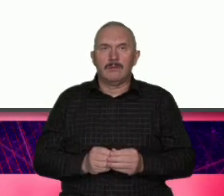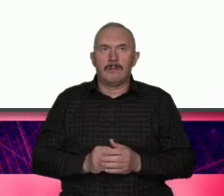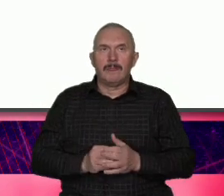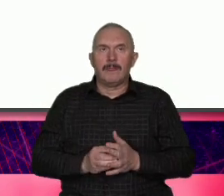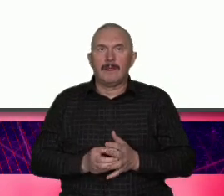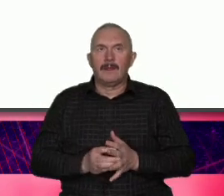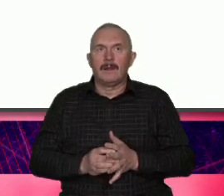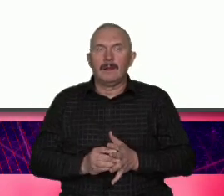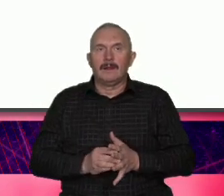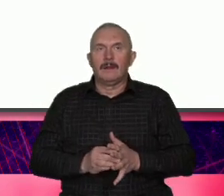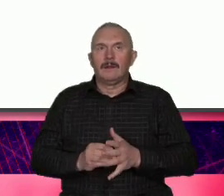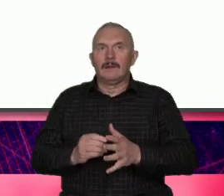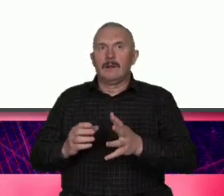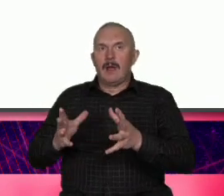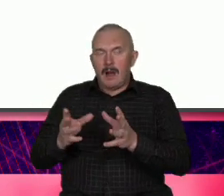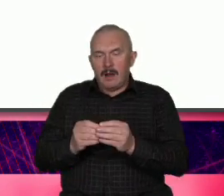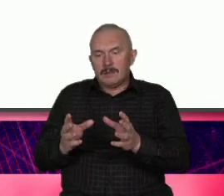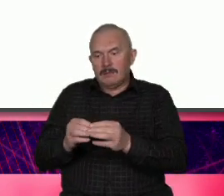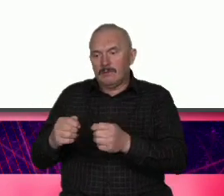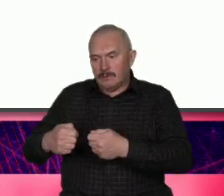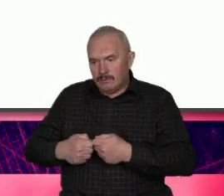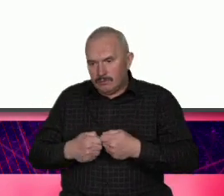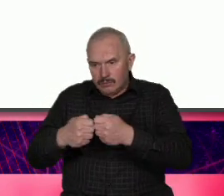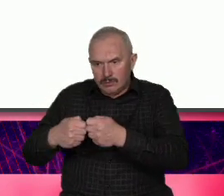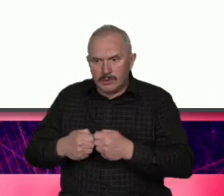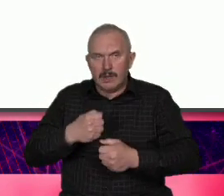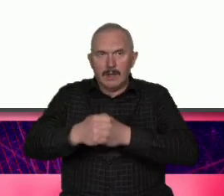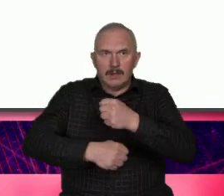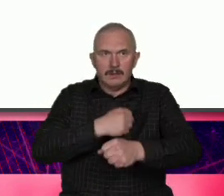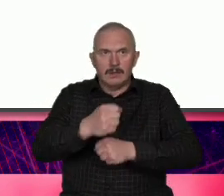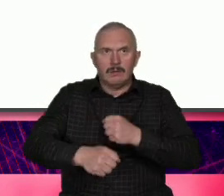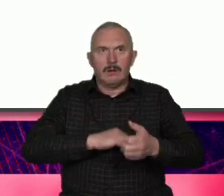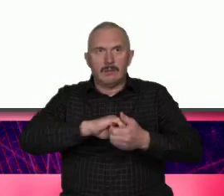My działamy wspólnie aktywizujemy się i razem protestujemy razem razem pracujemy